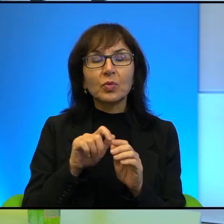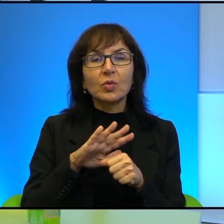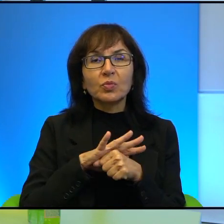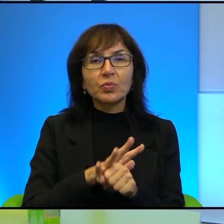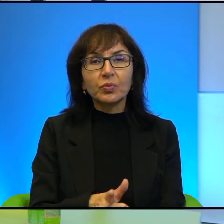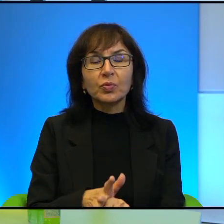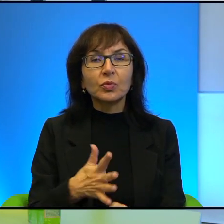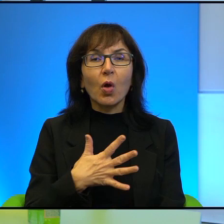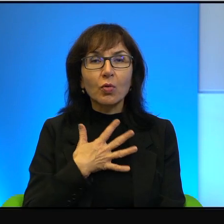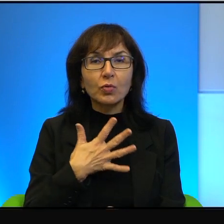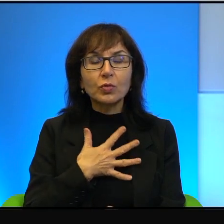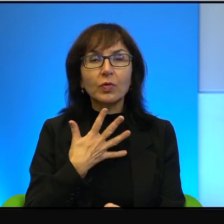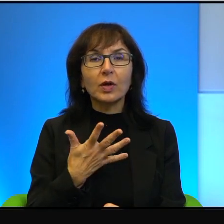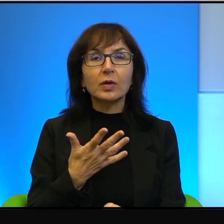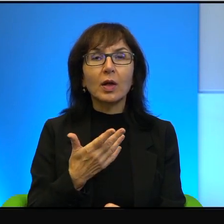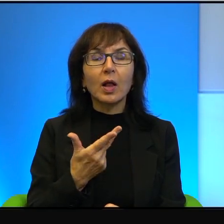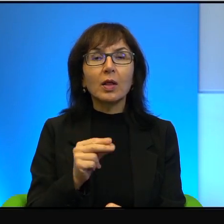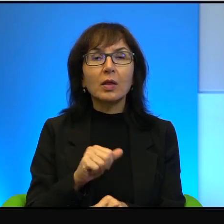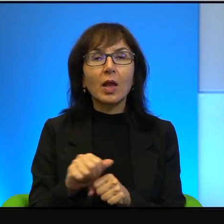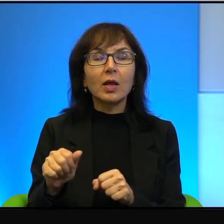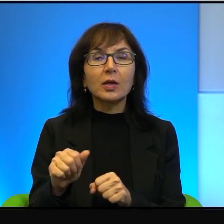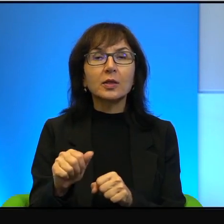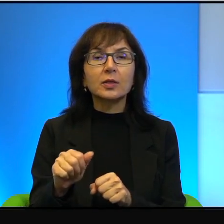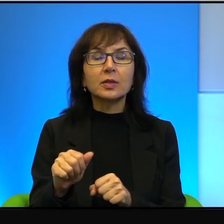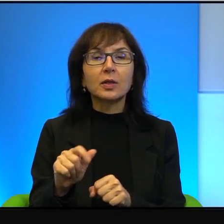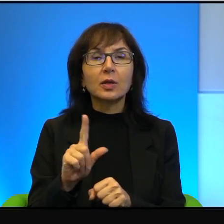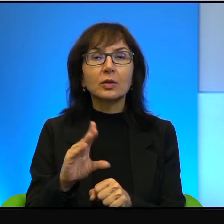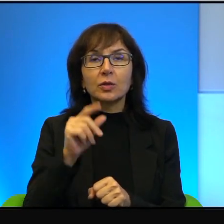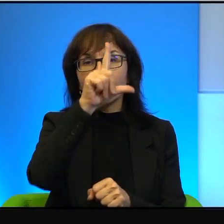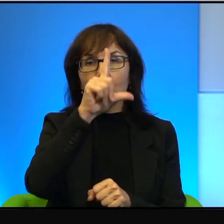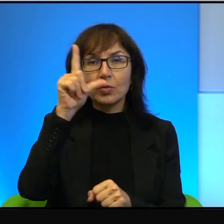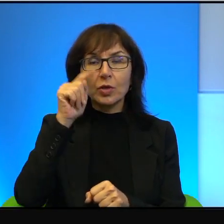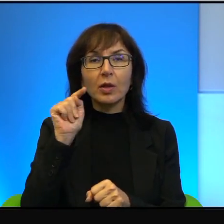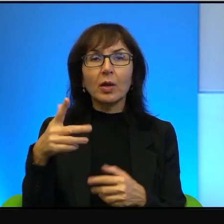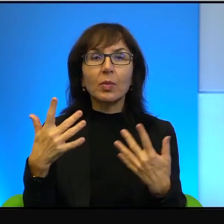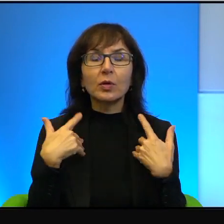tak, ale to nie jest tak, że, ż ludzie tam żyją w ciągłym lęku,